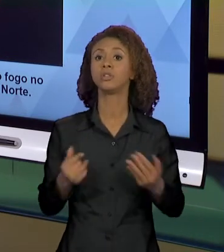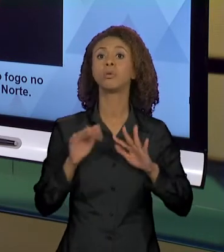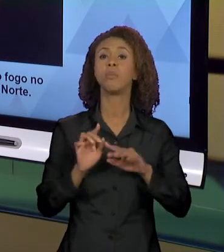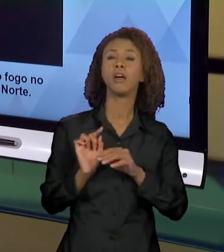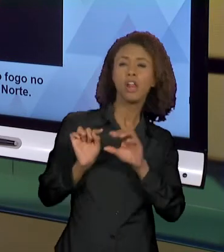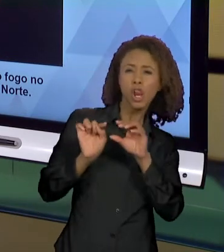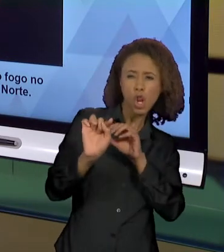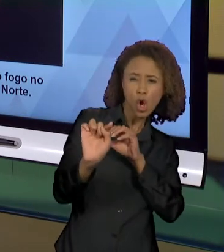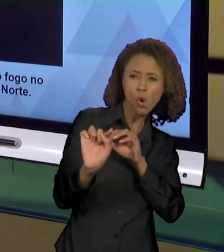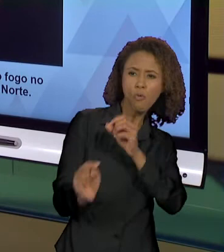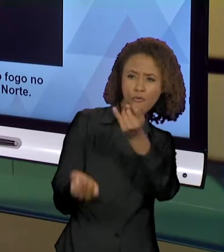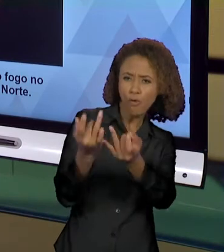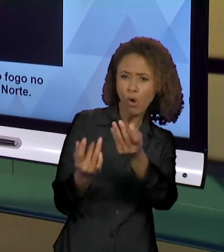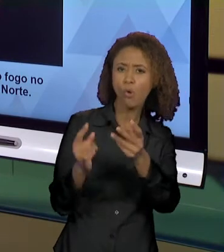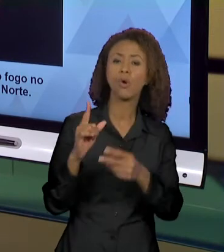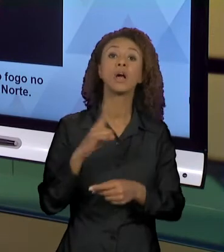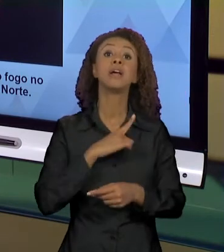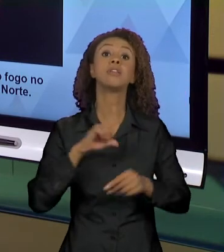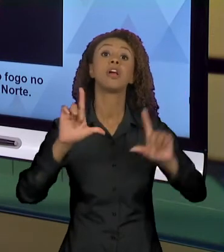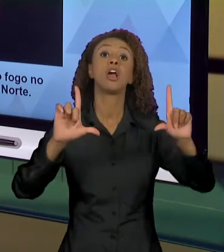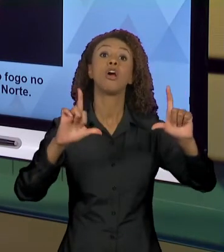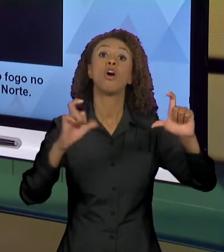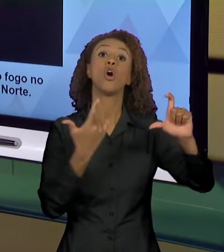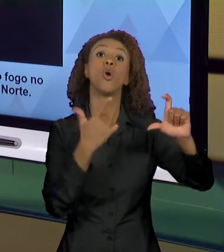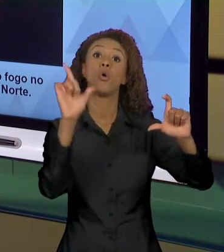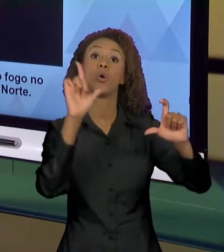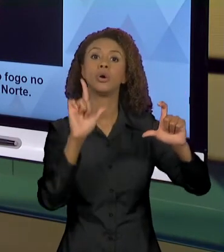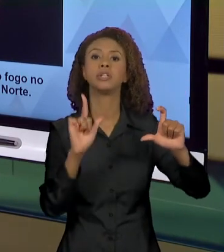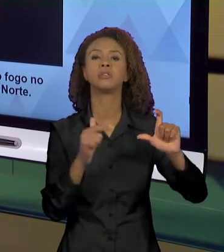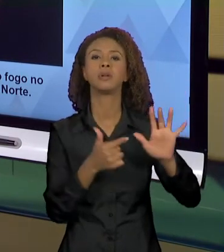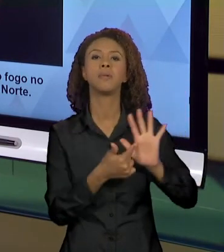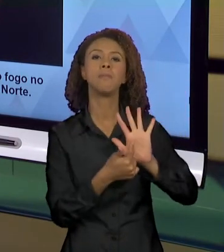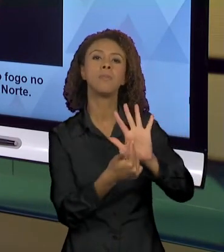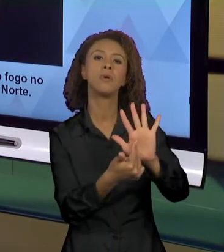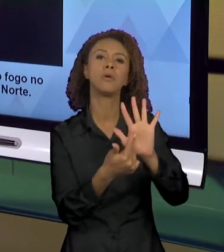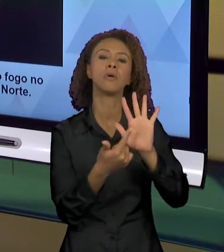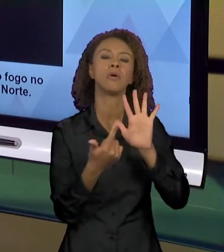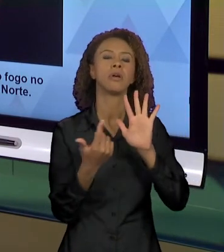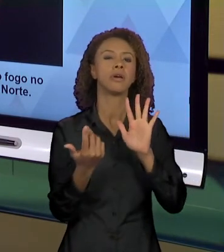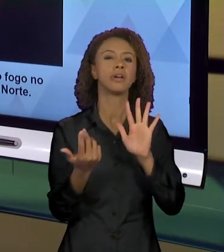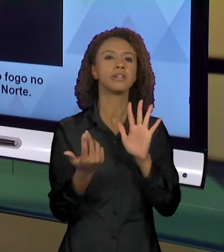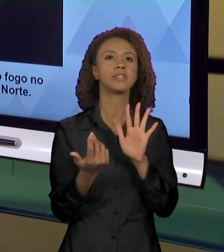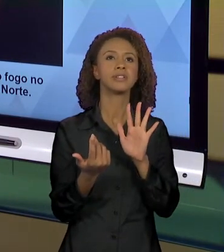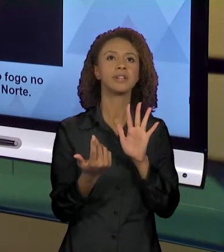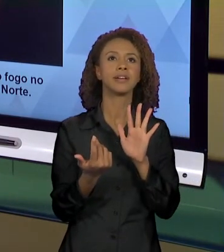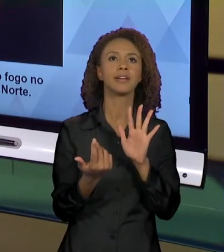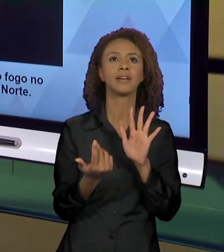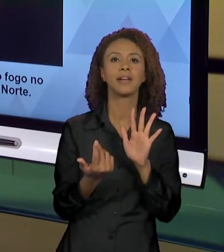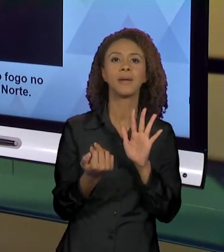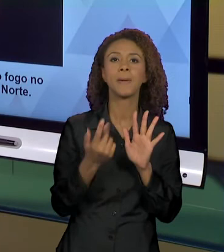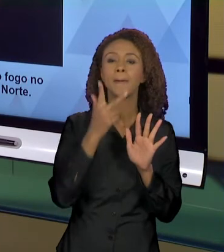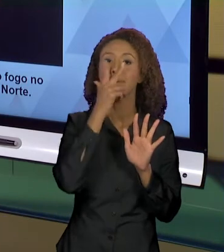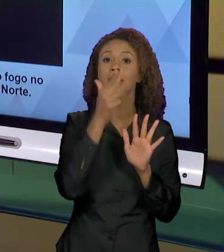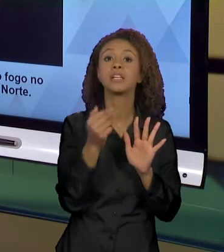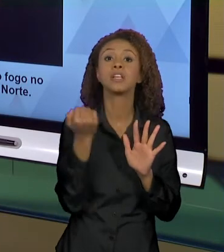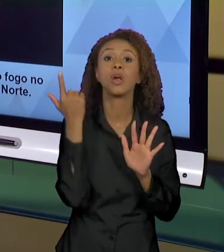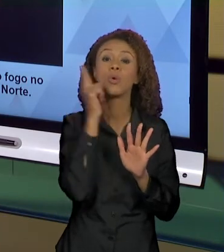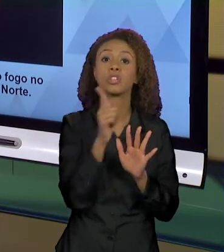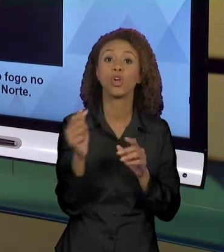TEMOS UMA FOTO QUE VAI MOSTRANDO... UMA FOTO QUE É COMO SE EU CONSEGUISSE CAPTURAR O MOVIMENTO DO